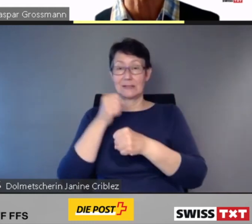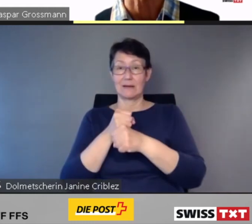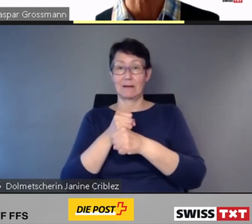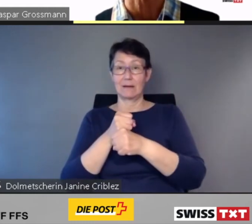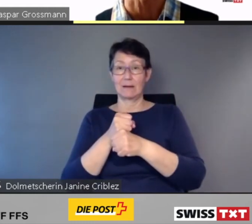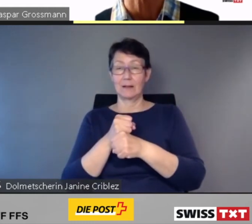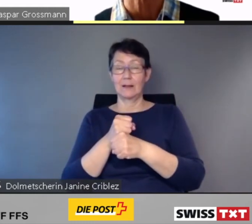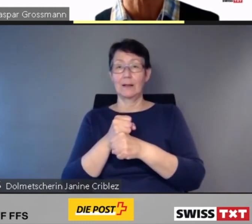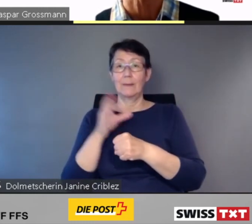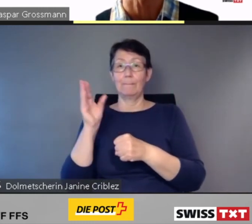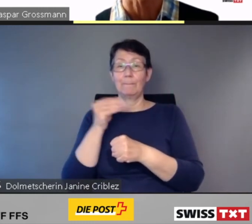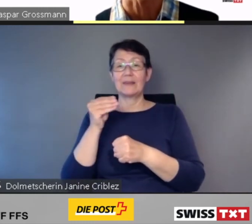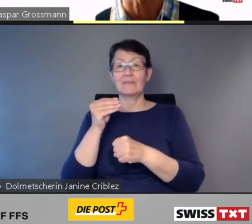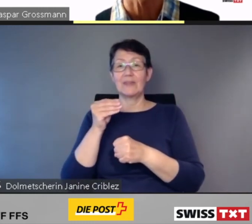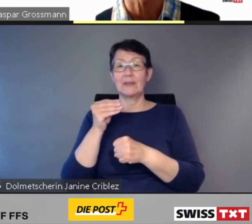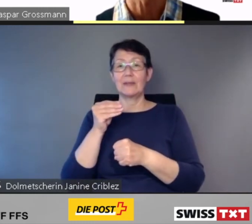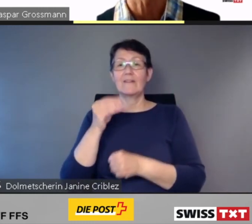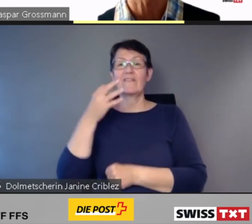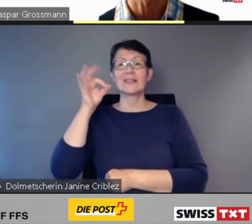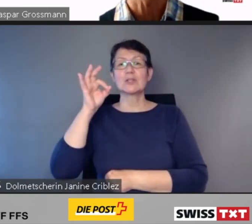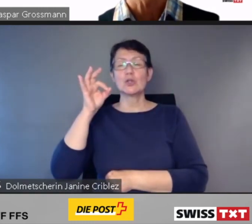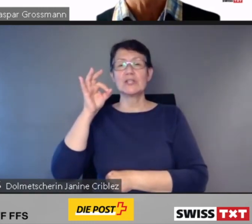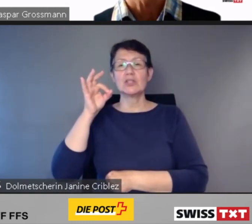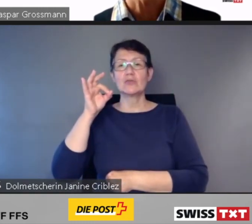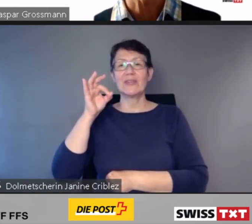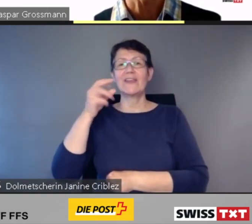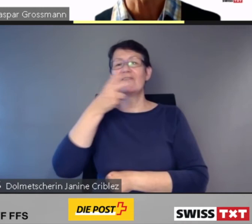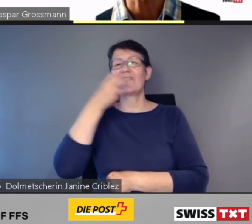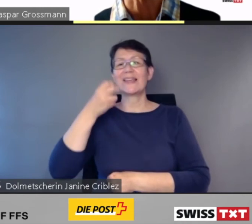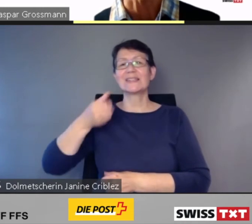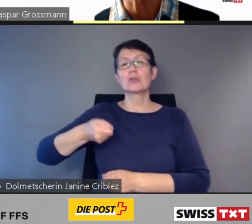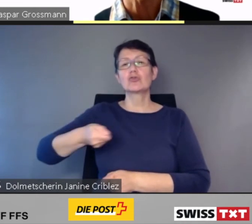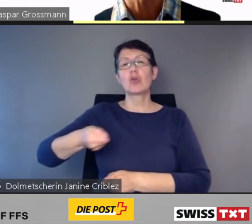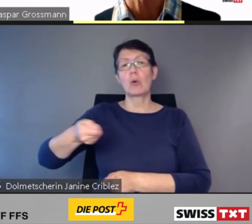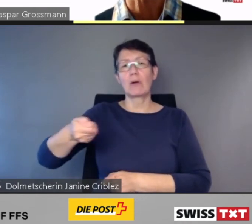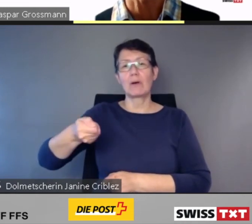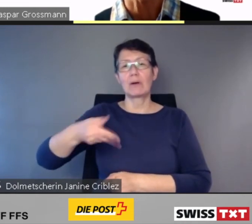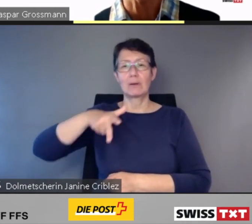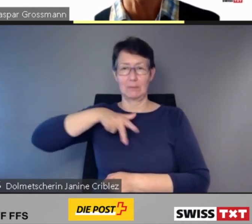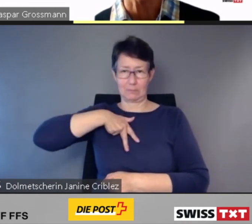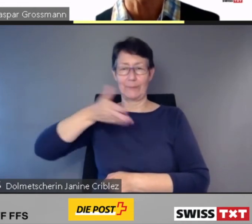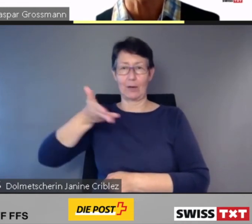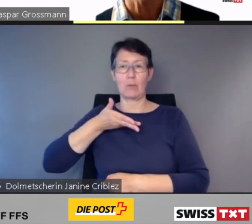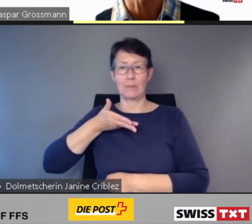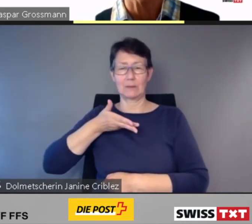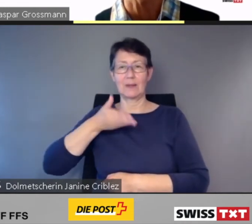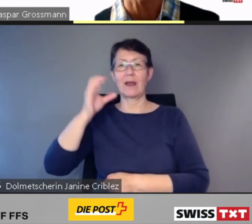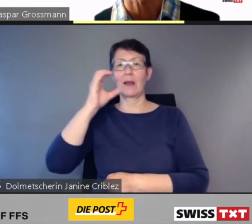Die Fachjury argumentierte wie folgt: "Wir sind der Ansicht,